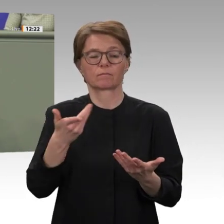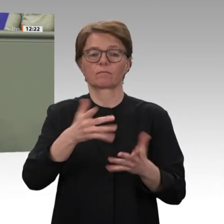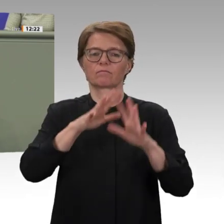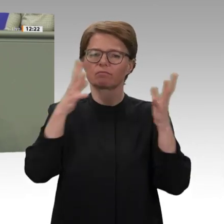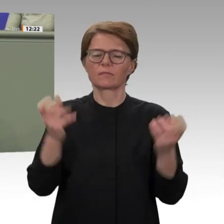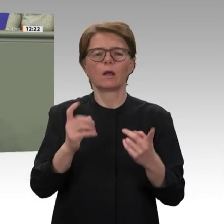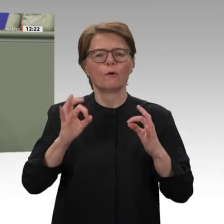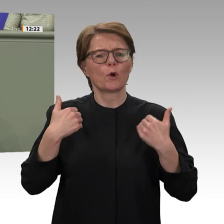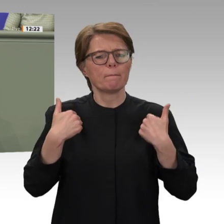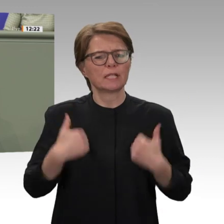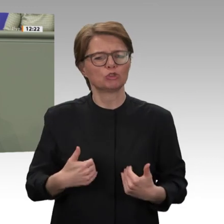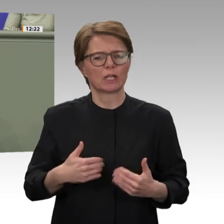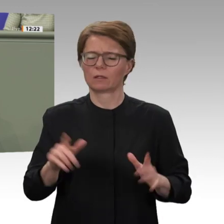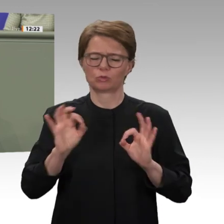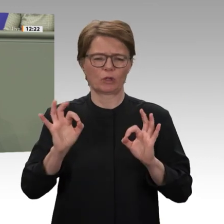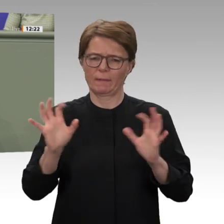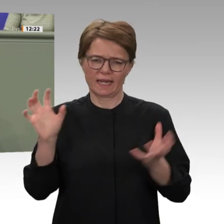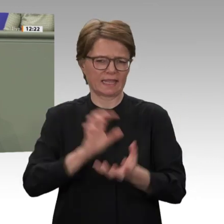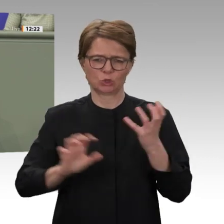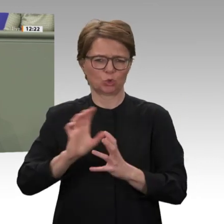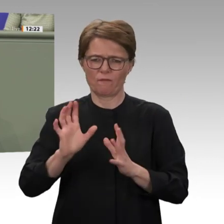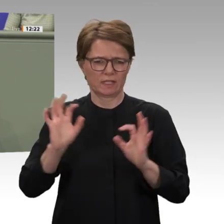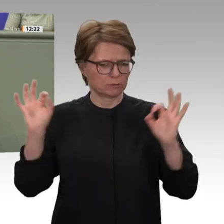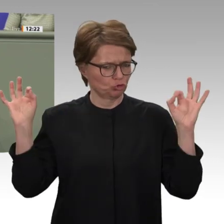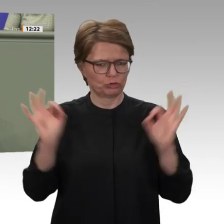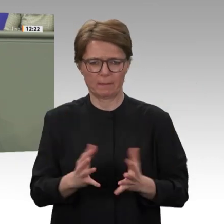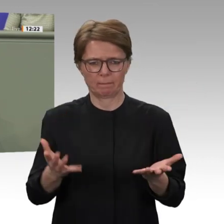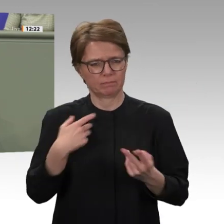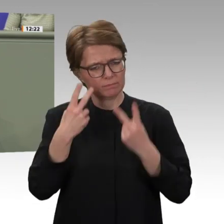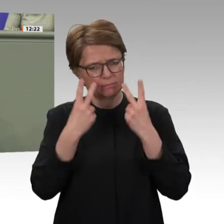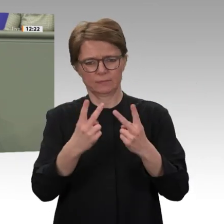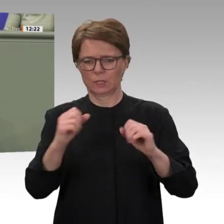vergleichbar. Im Moment sind in Darfur noch vier deutsche Soldatinnen und Soldaten stationiert.